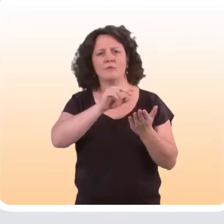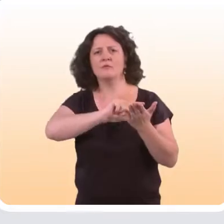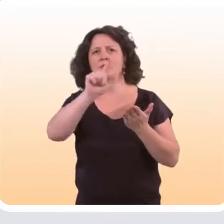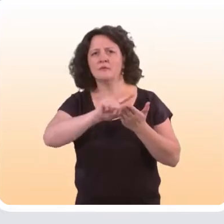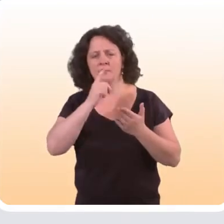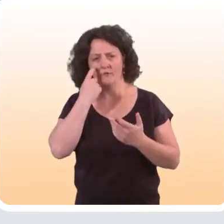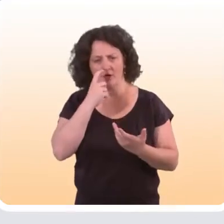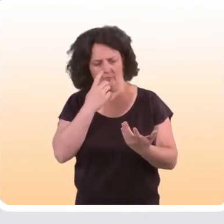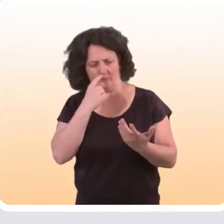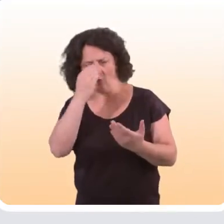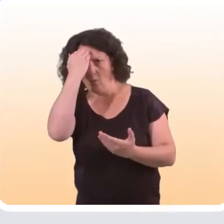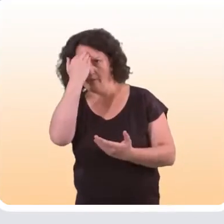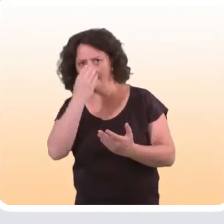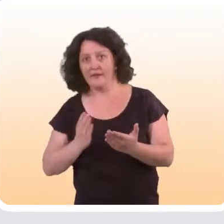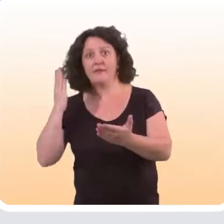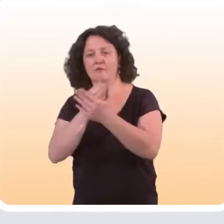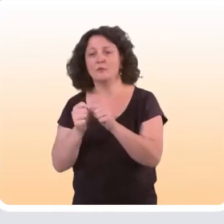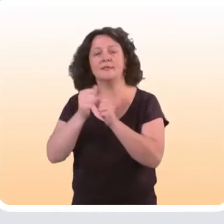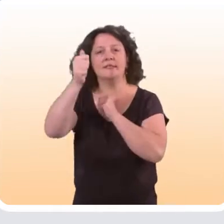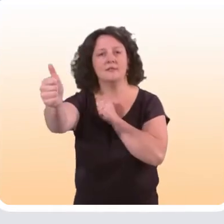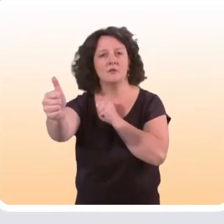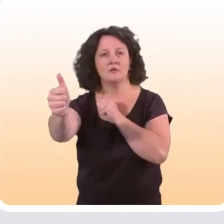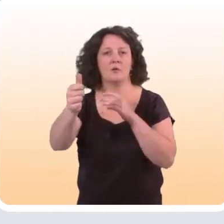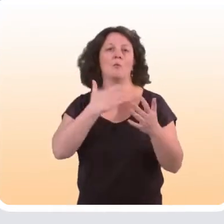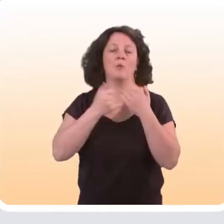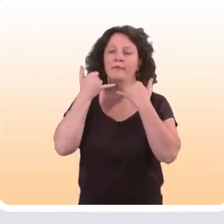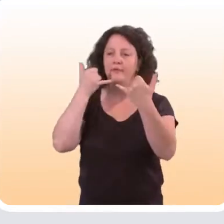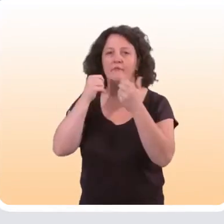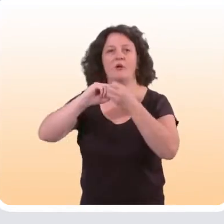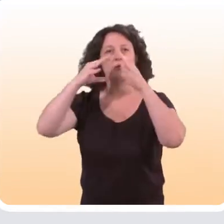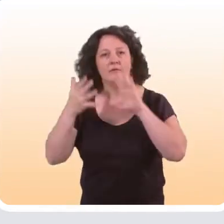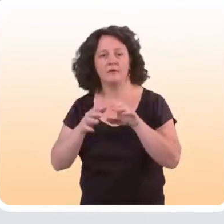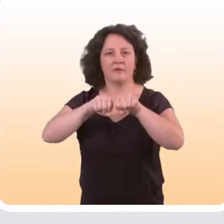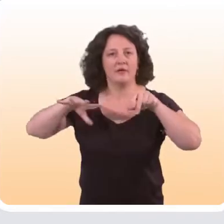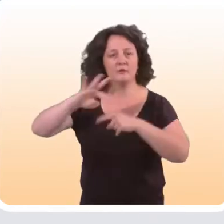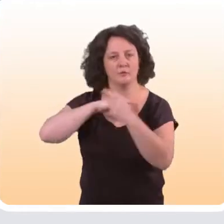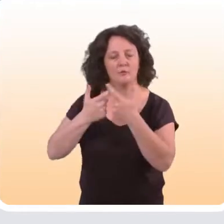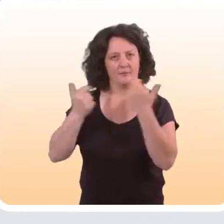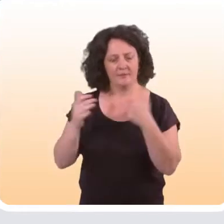pour identifier justement les interventions à distance qui passent par le téléphone, Internet, les réseaux sociaux...